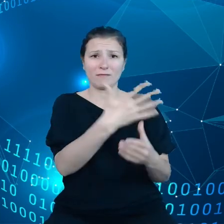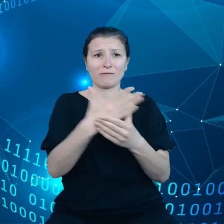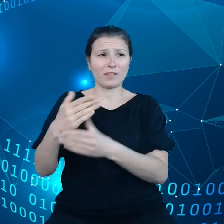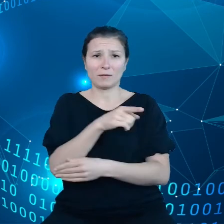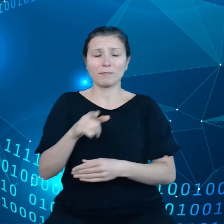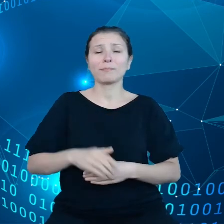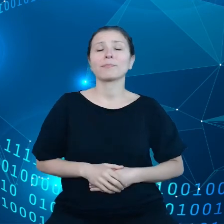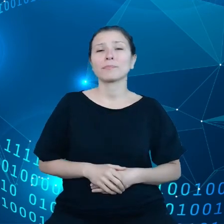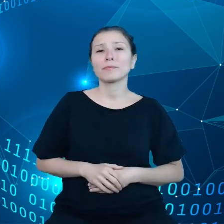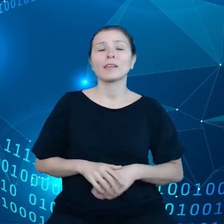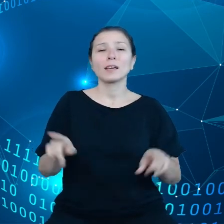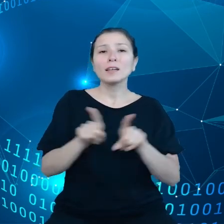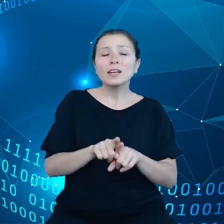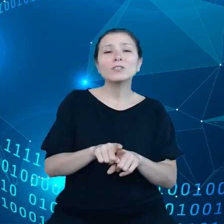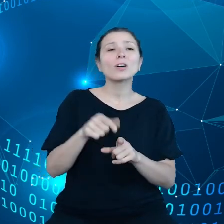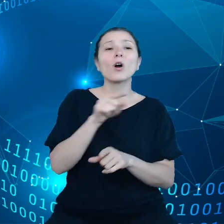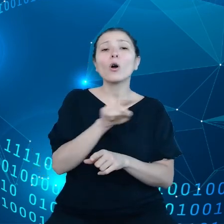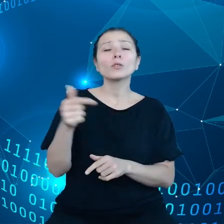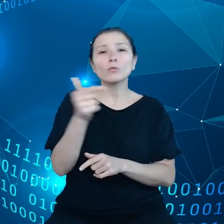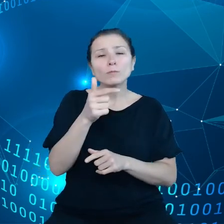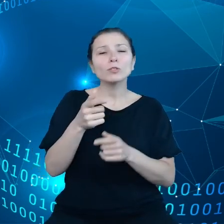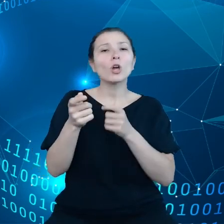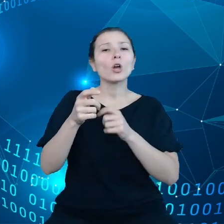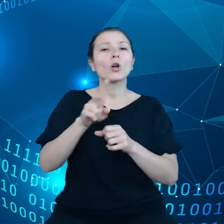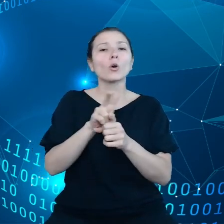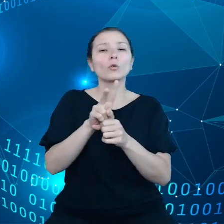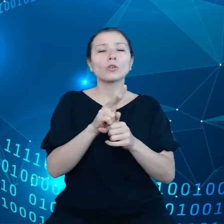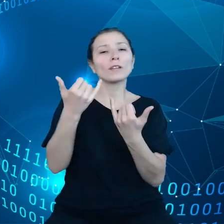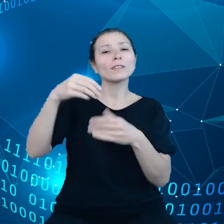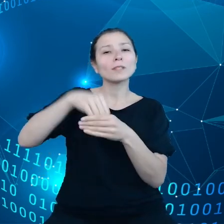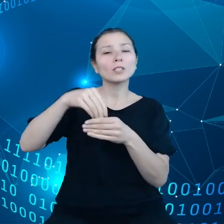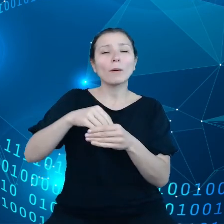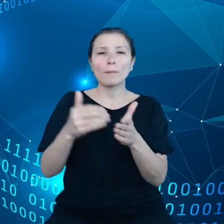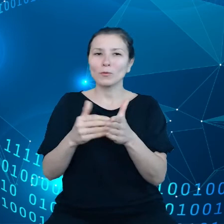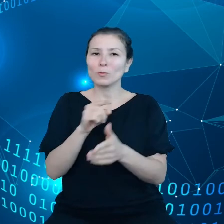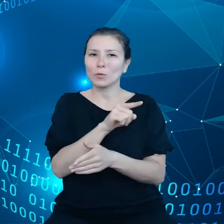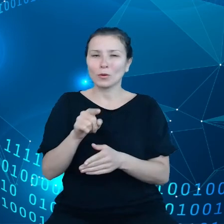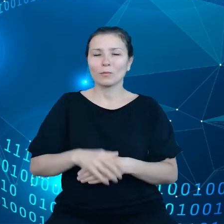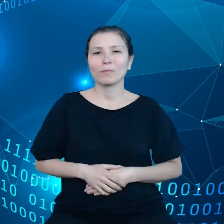zasobami, które są im potrzebne muszą mieć kontrolę na tym wszystkim co